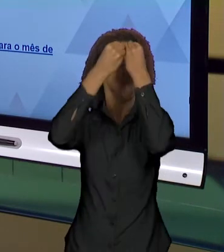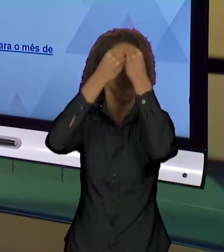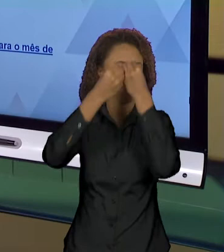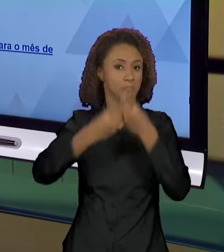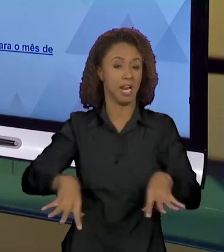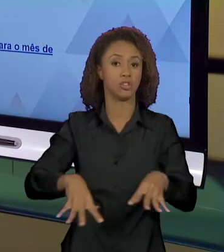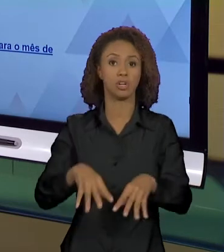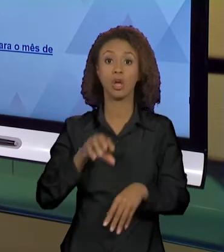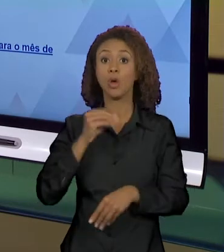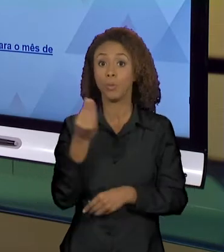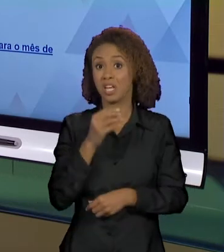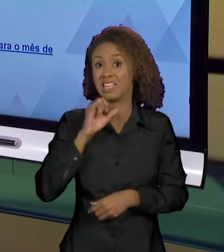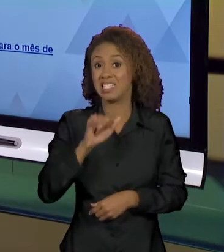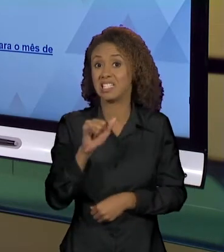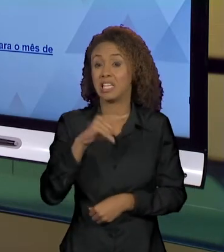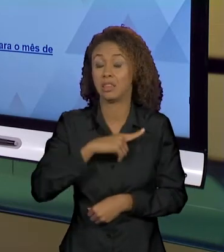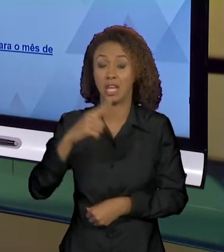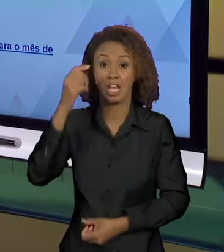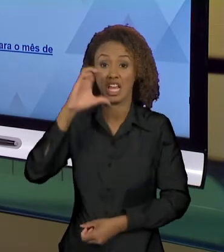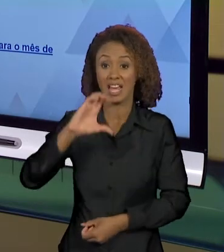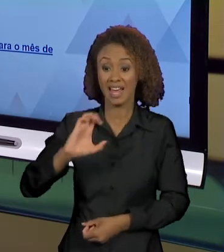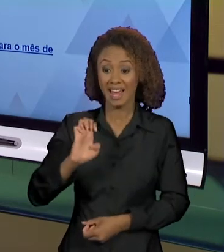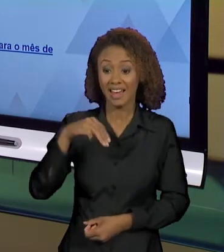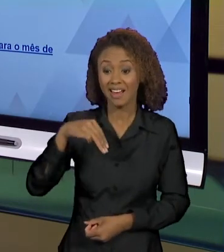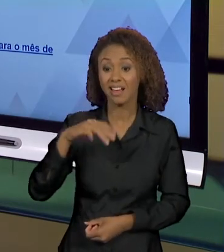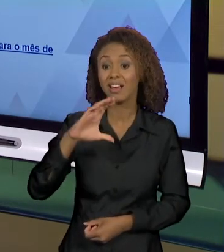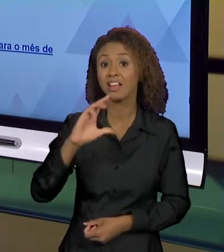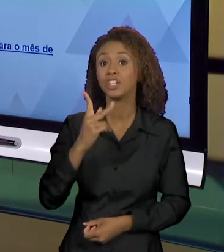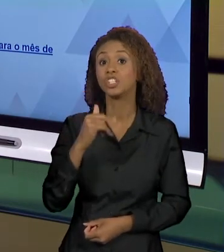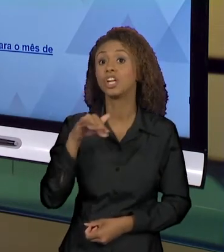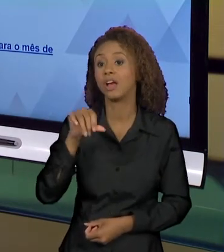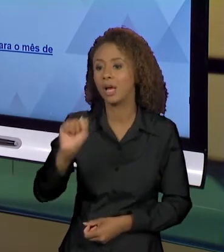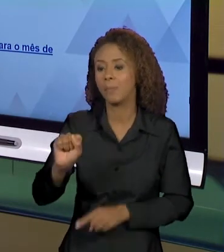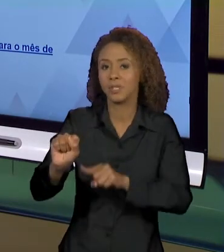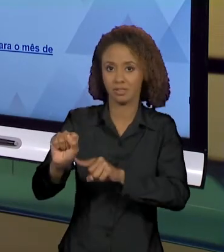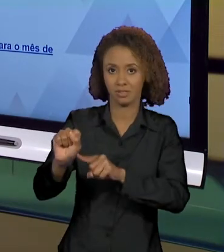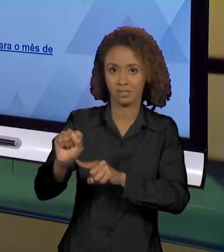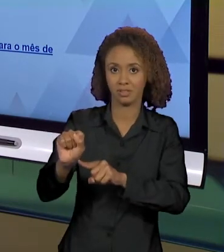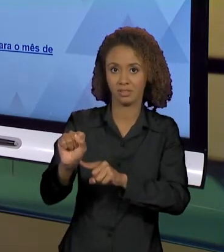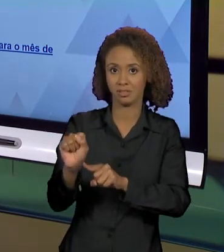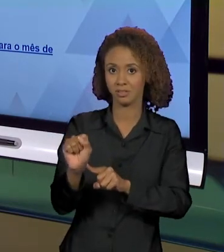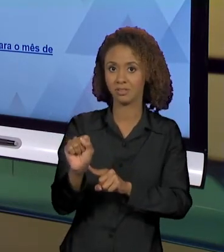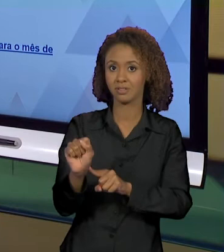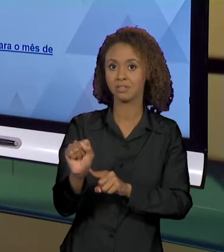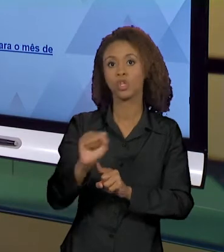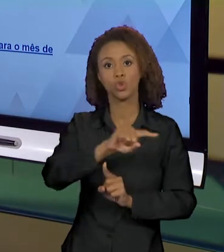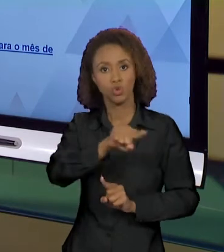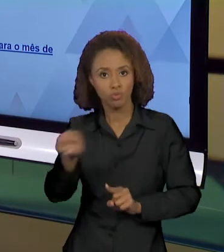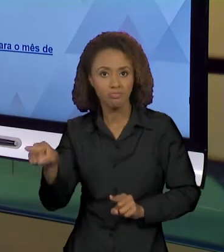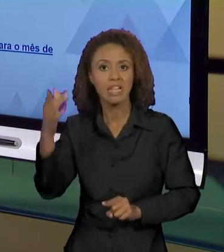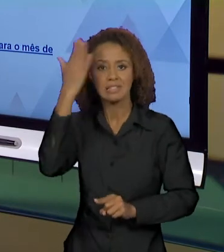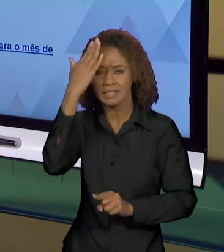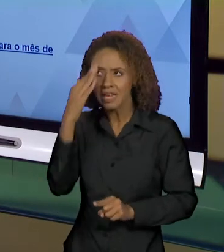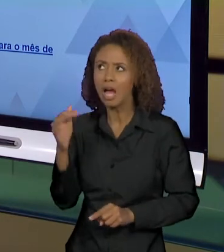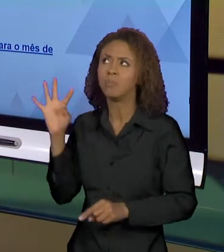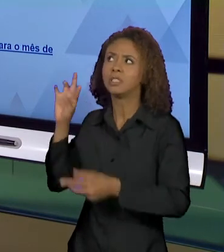ESTÁ EM CHAMAS NÓS SABEMOS, PELOS SENTIDOS CONSTRUÍDO SÓCIO-HISTORICAMENTE, QUE OS